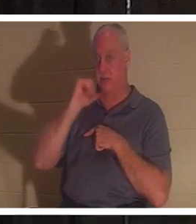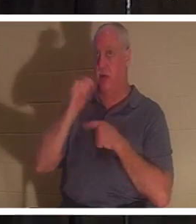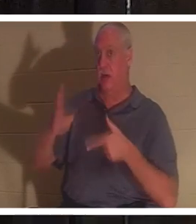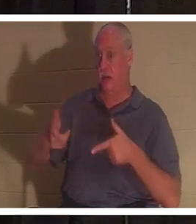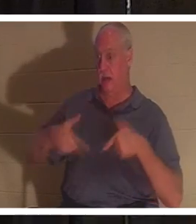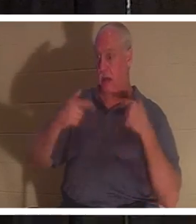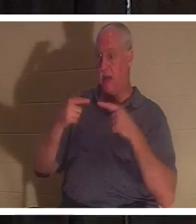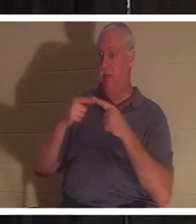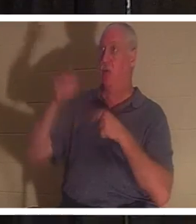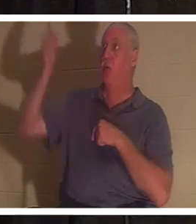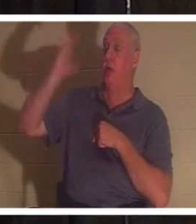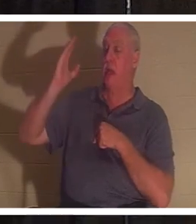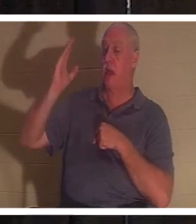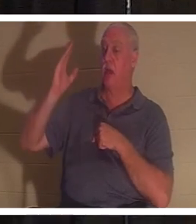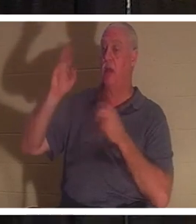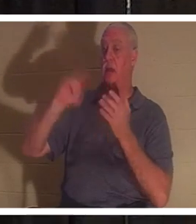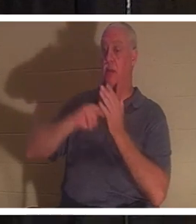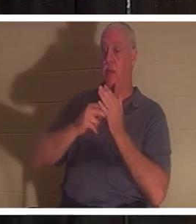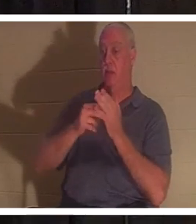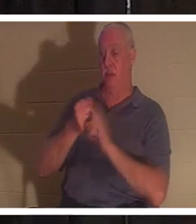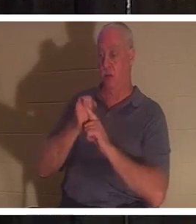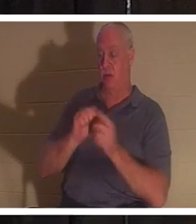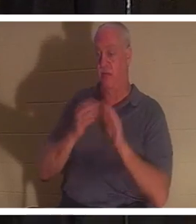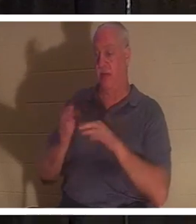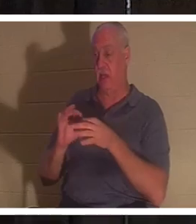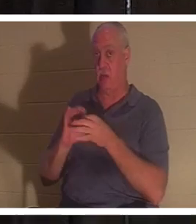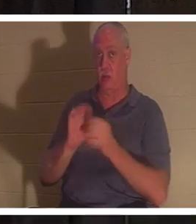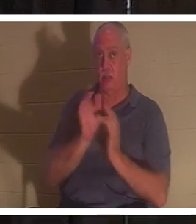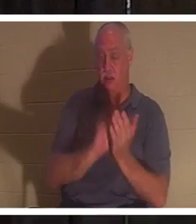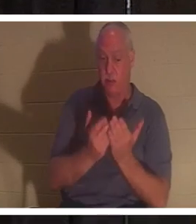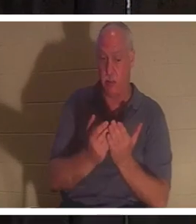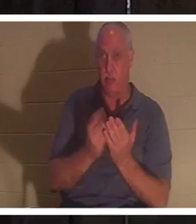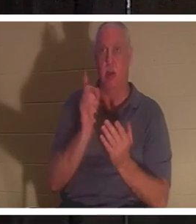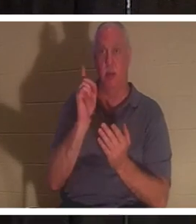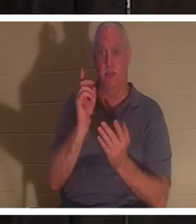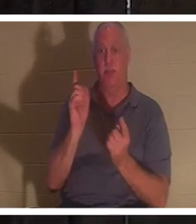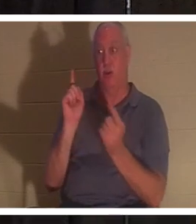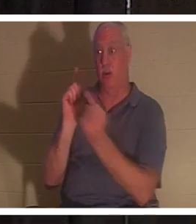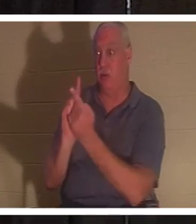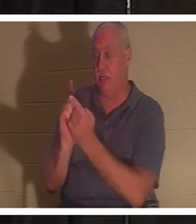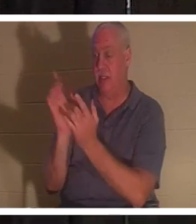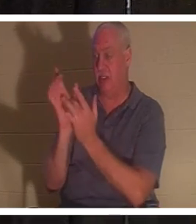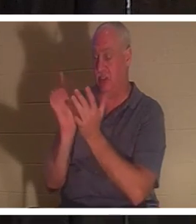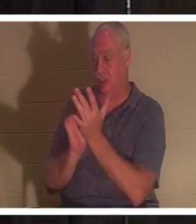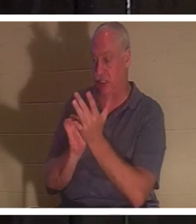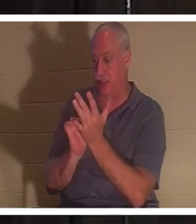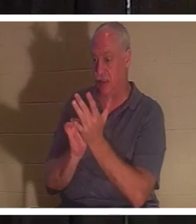聖書によればあなたは死んでいるのです。しかし、イエスに出会うと、命の賜物が与えられます。